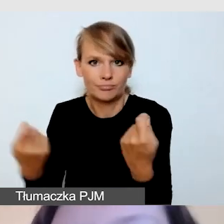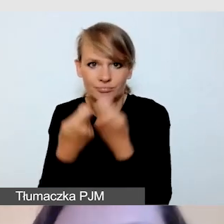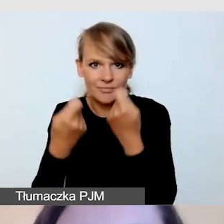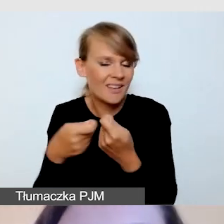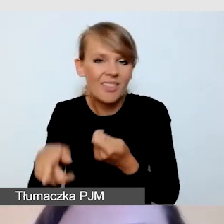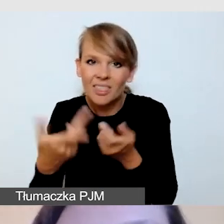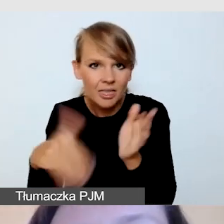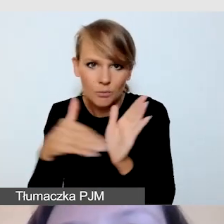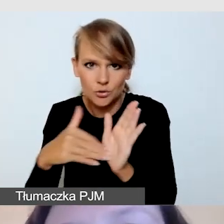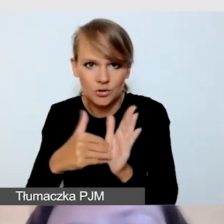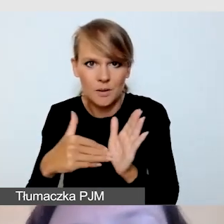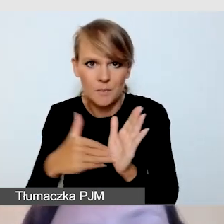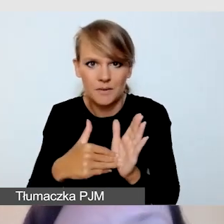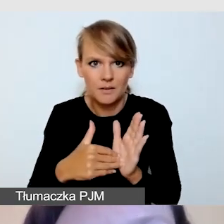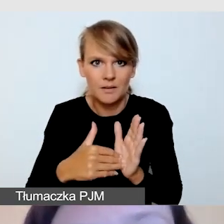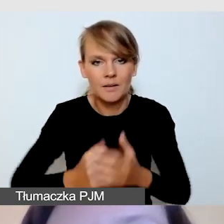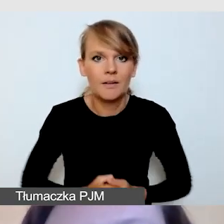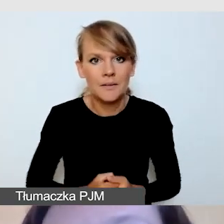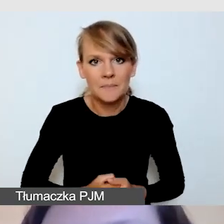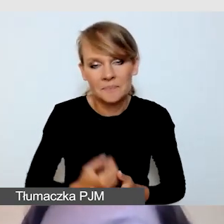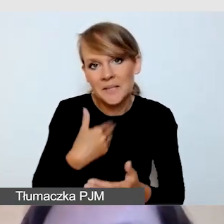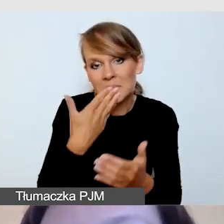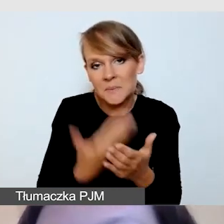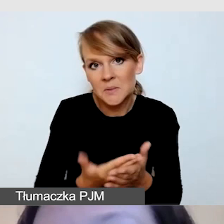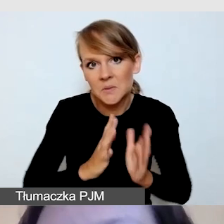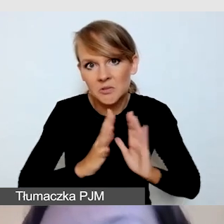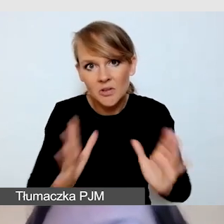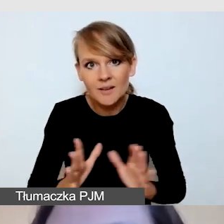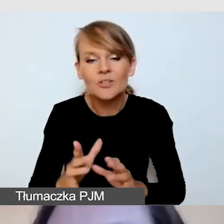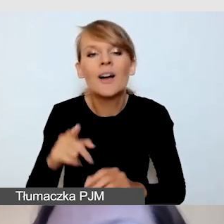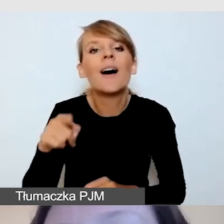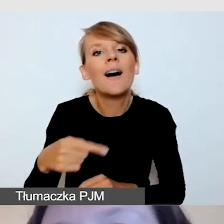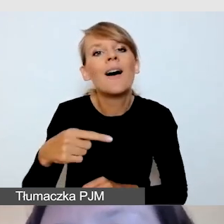Przyznaję szczerze, również w badaniach, które prowadziliśmy,